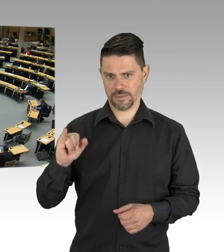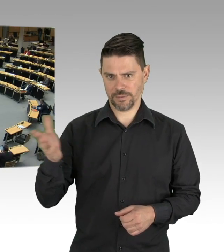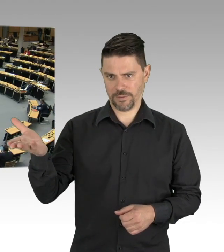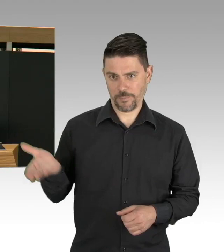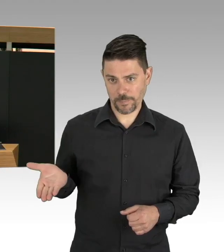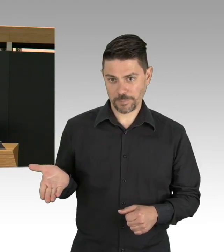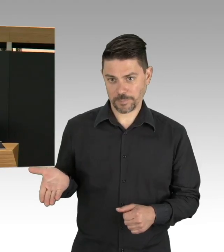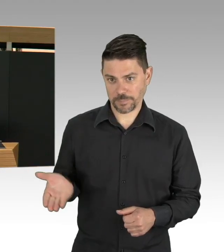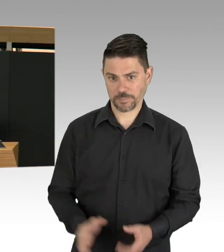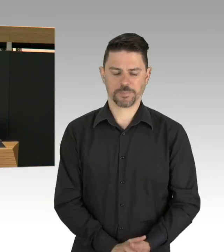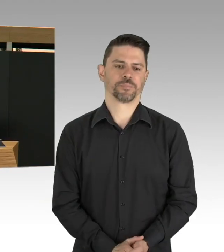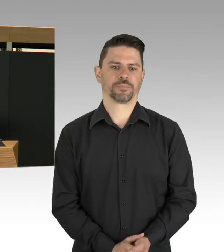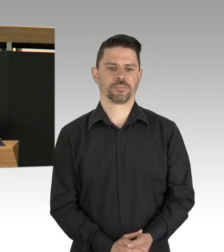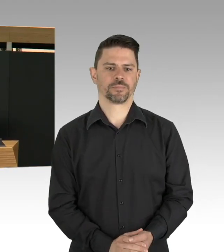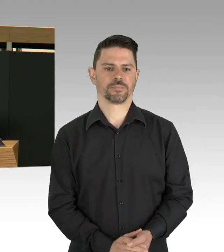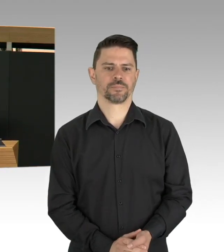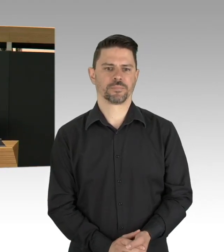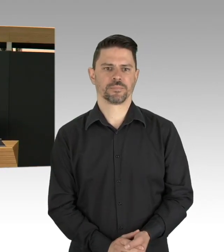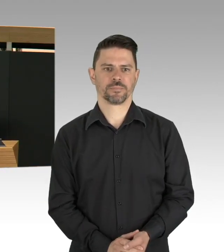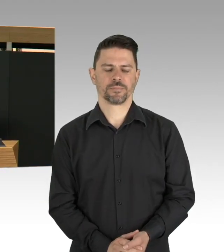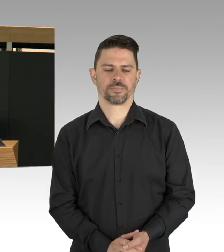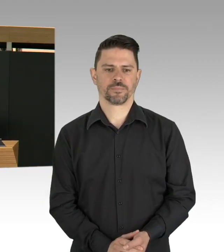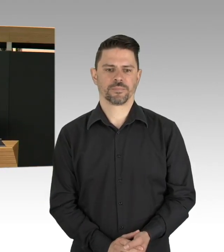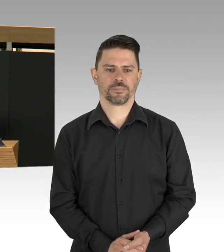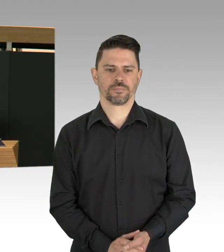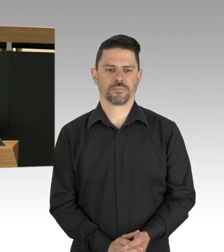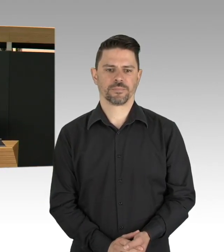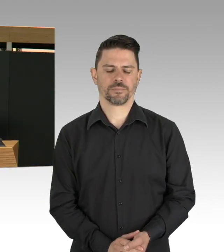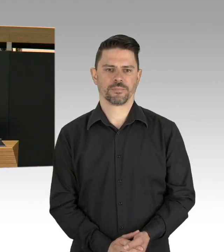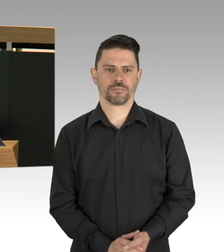(Rednerwechsel) Sehr geehrte Frau Präsidentin, meine sehr geehrten Damen und Herren.